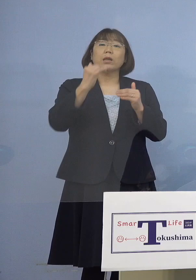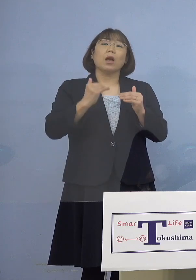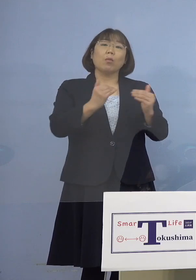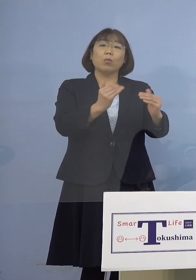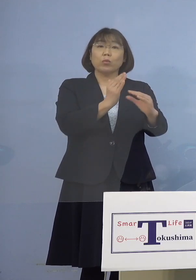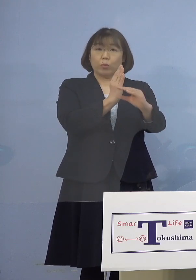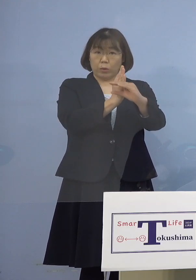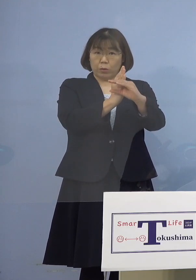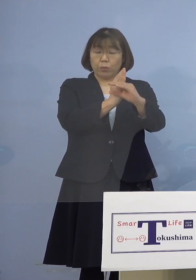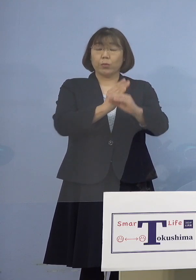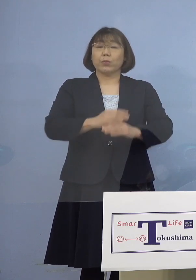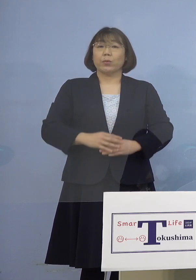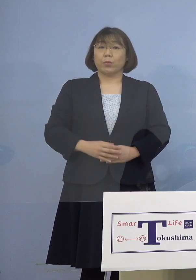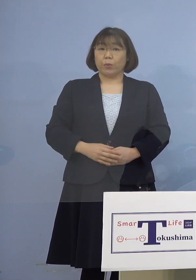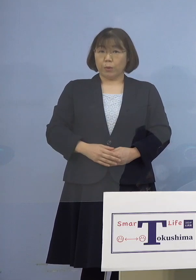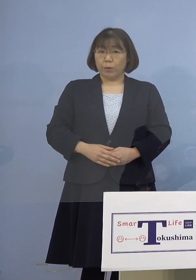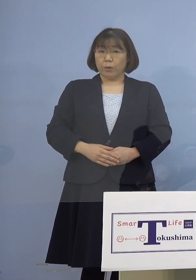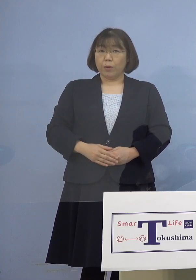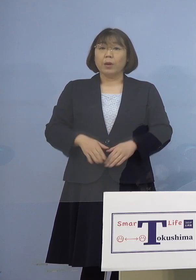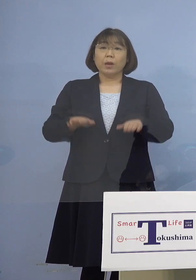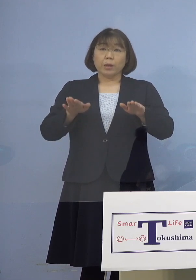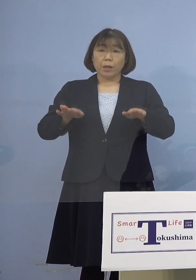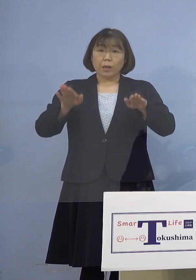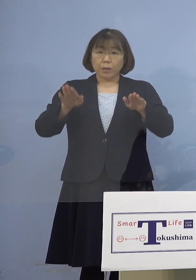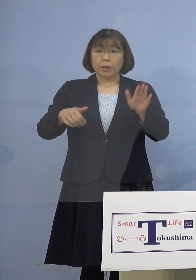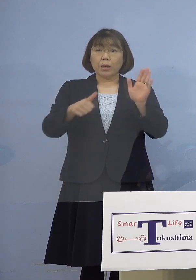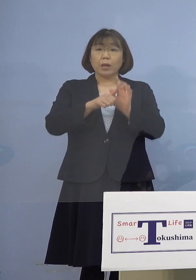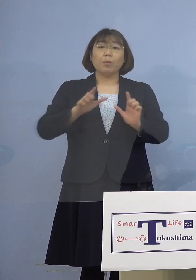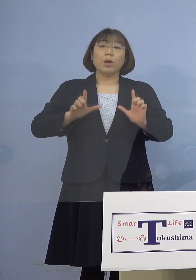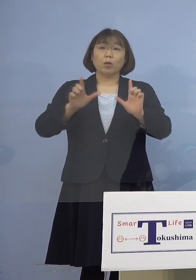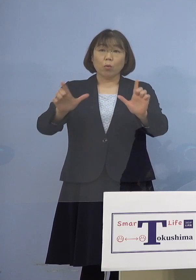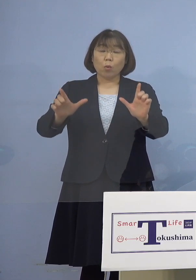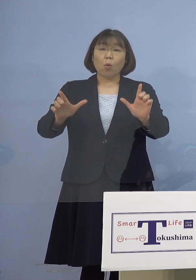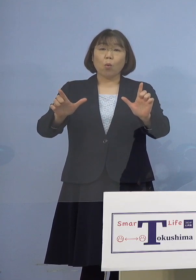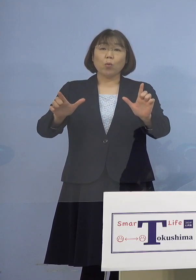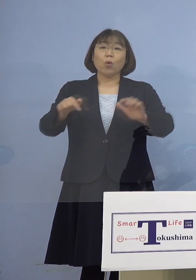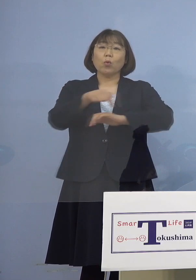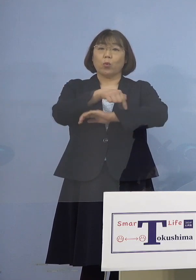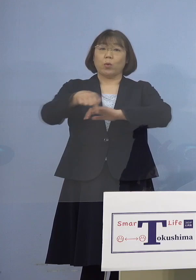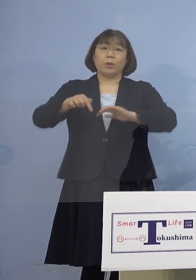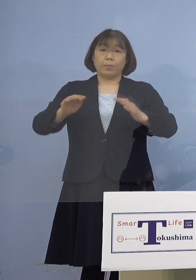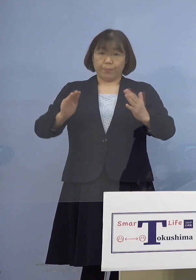ということでありますので 現時点で公表する予定はございません